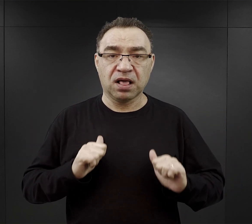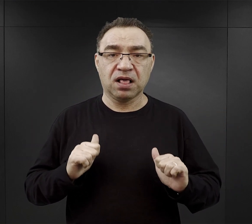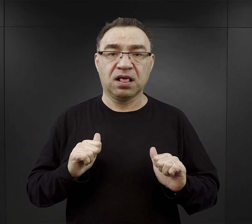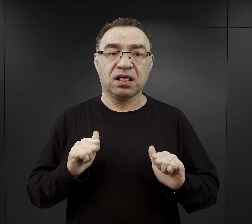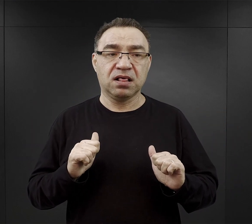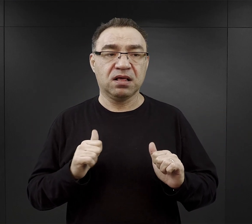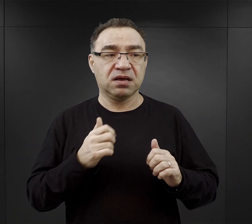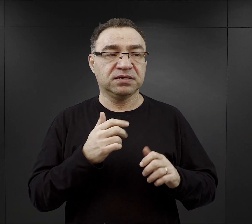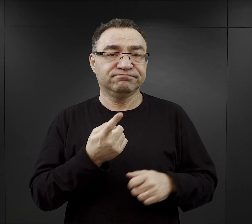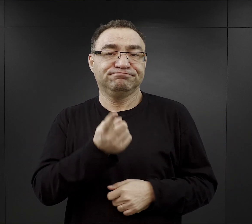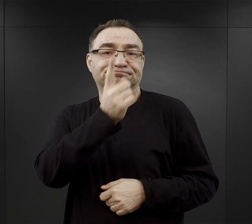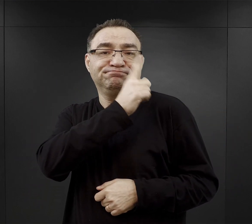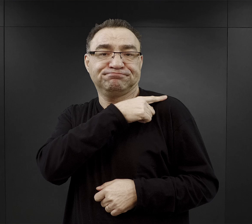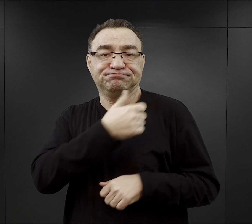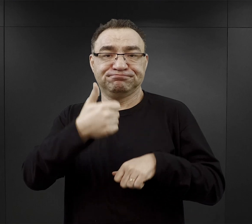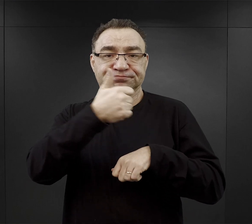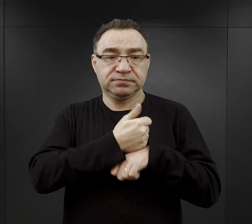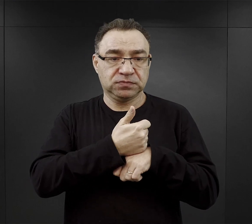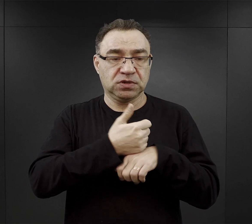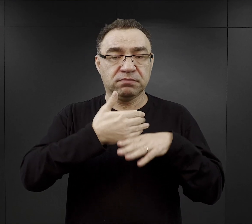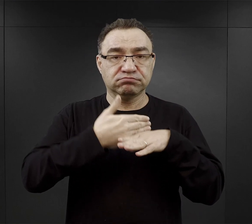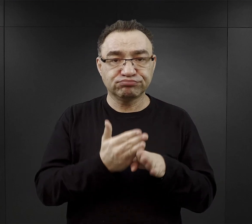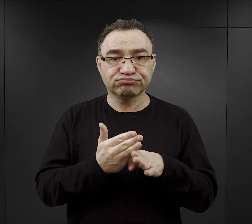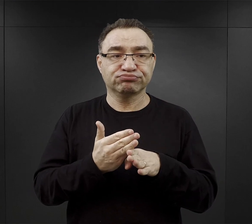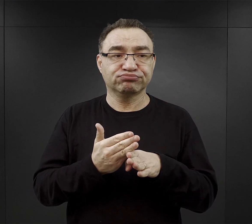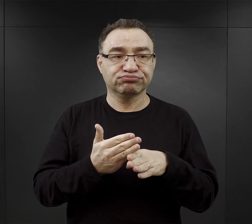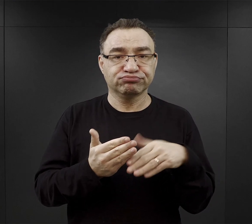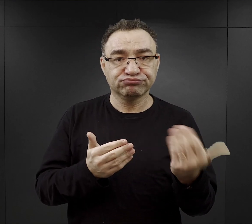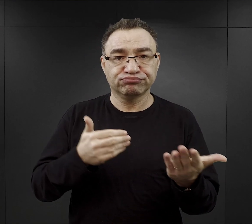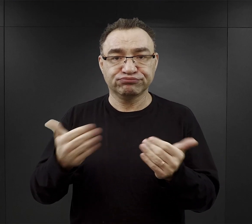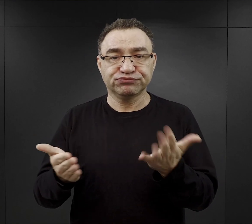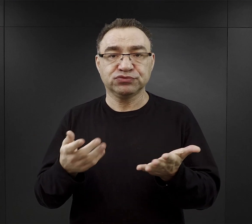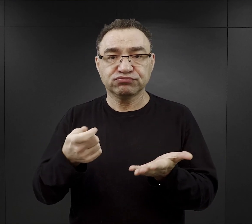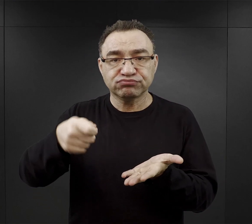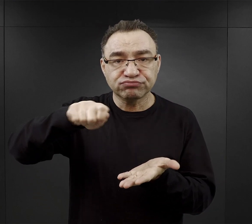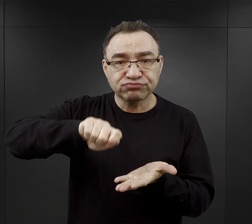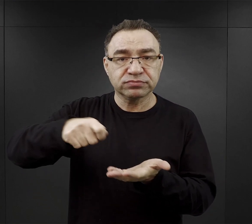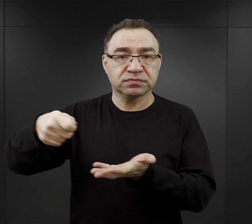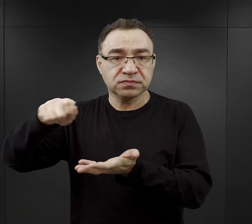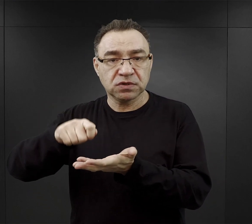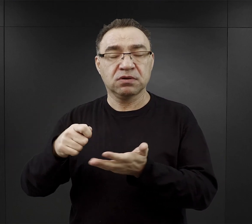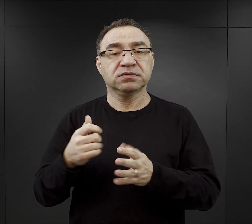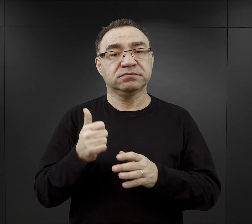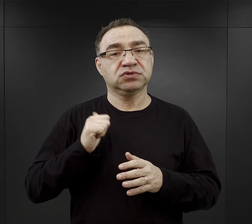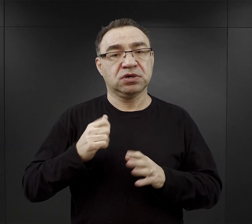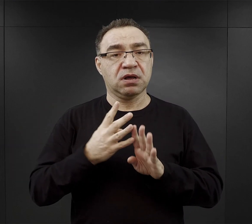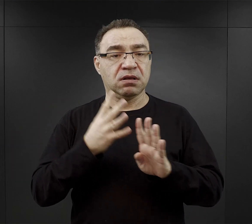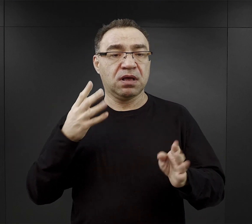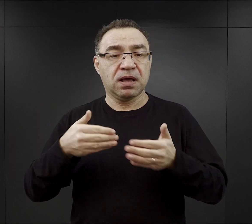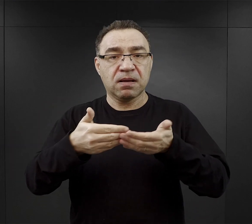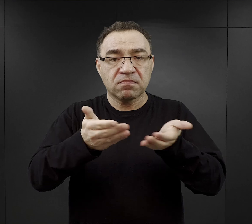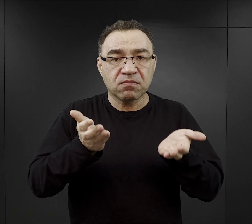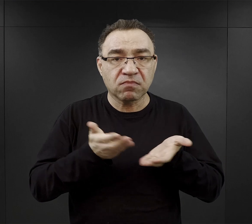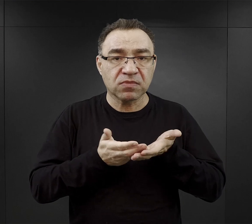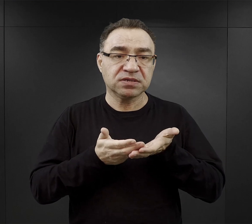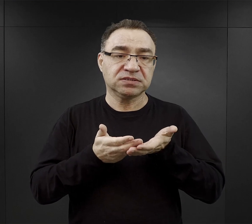byli odpowiedzialni za rozdział, przydzielanie porcji tejże zupy. Więźniowie stali w kolejce z miską w ręku czy z jakimś naczyniem,